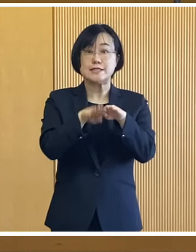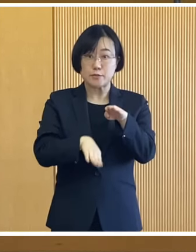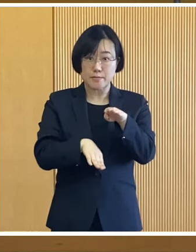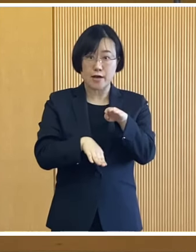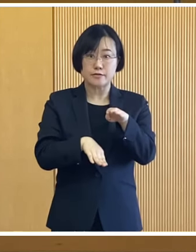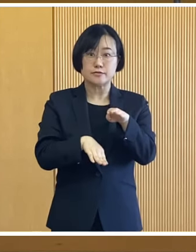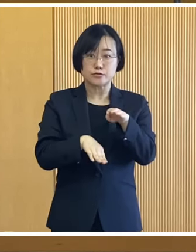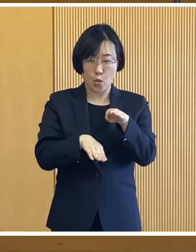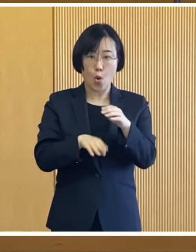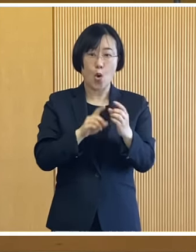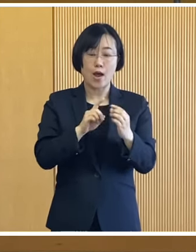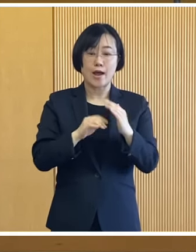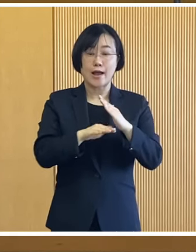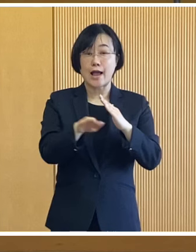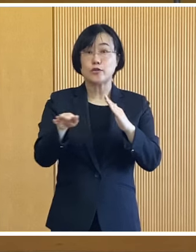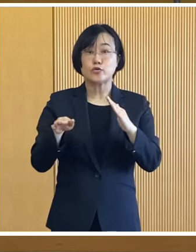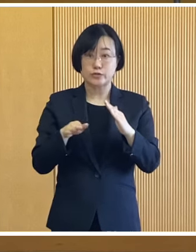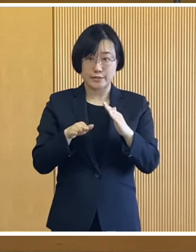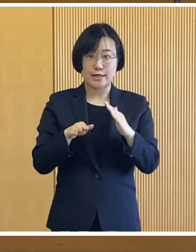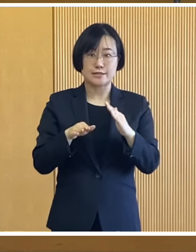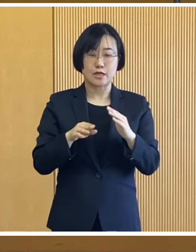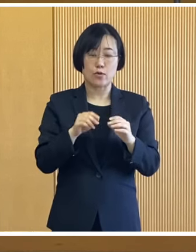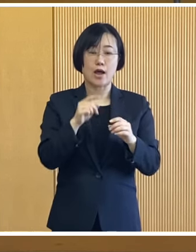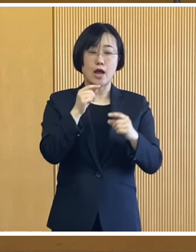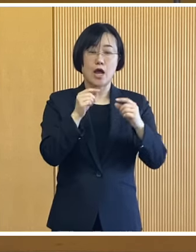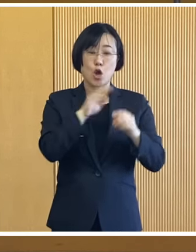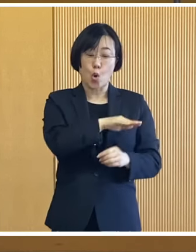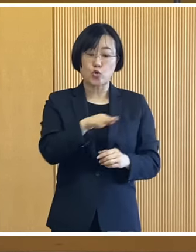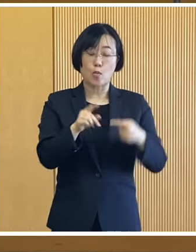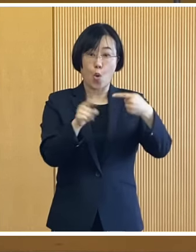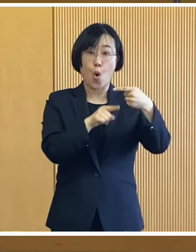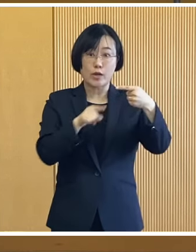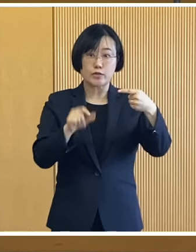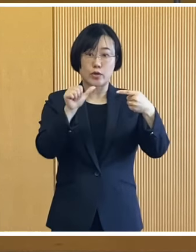児童1人当たり5万円を加算いたします